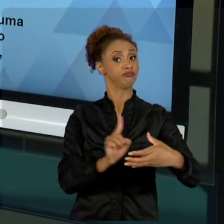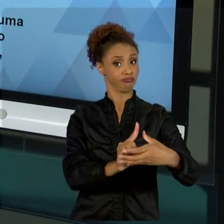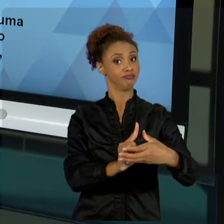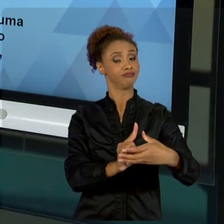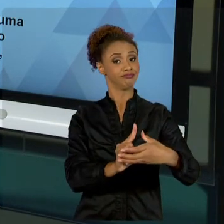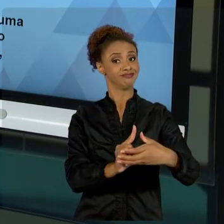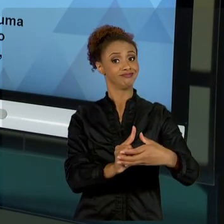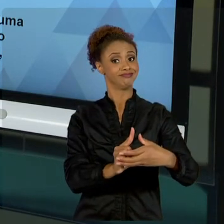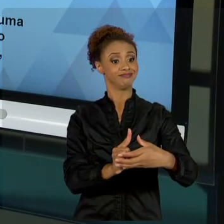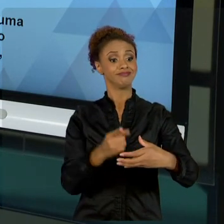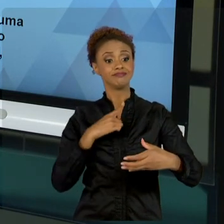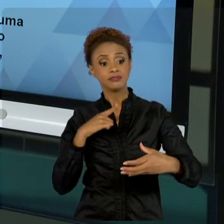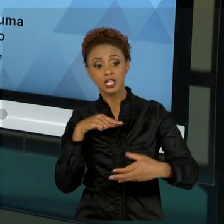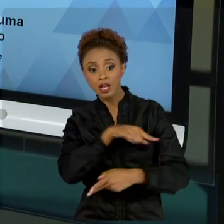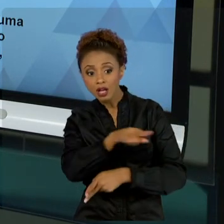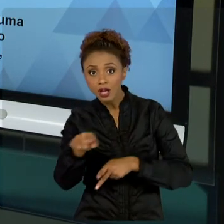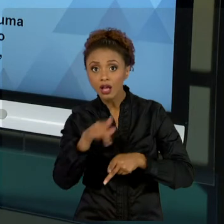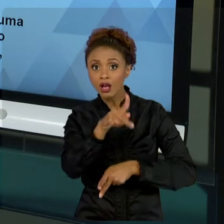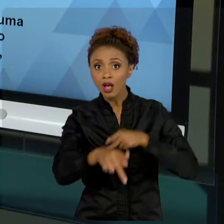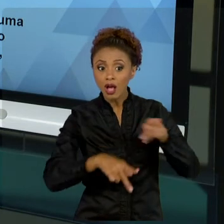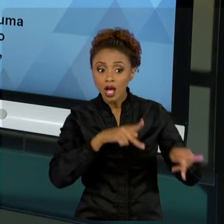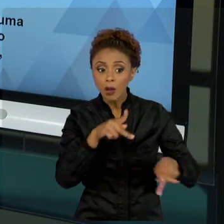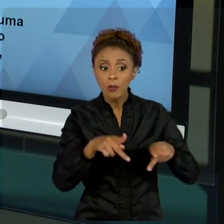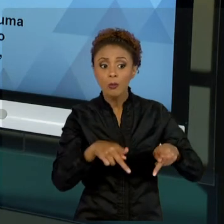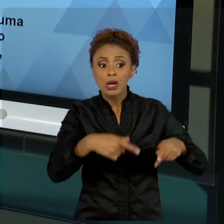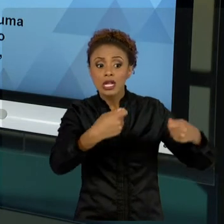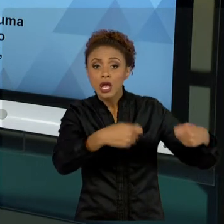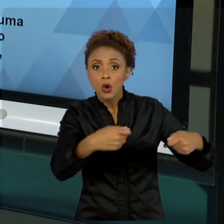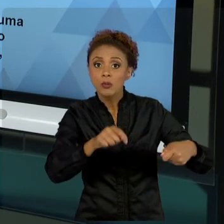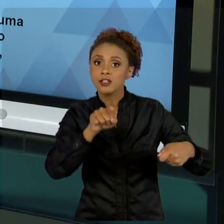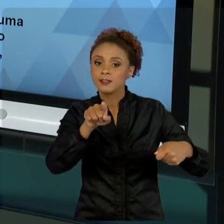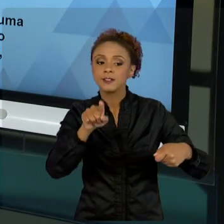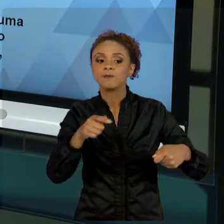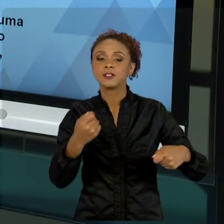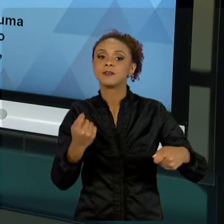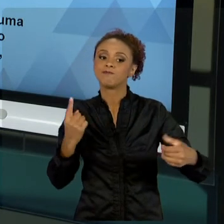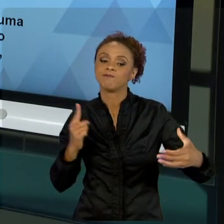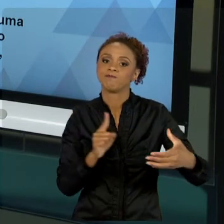QUE TRABALHAR COM ÉTICA E RESPEITO. A JURÍDICA.